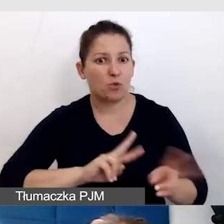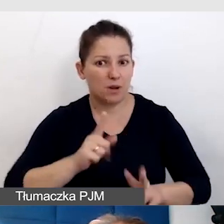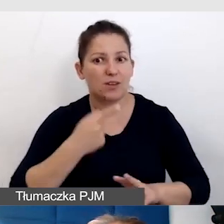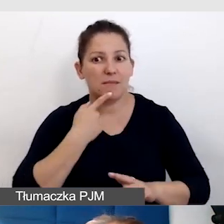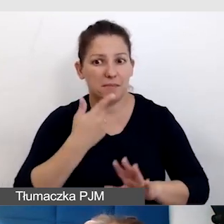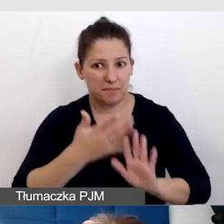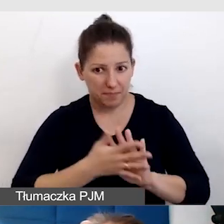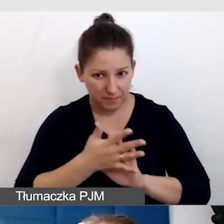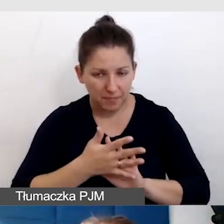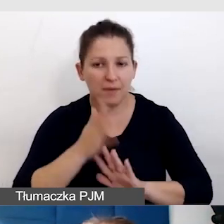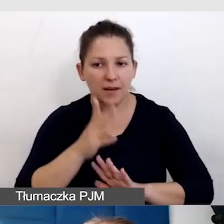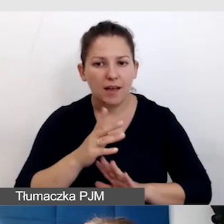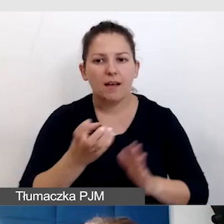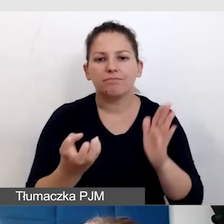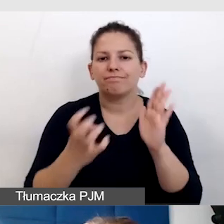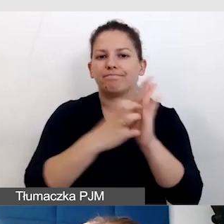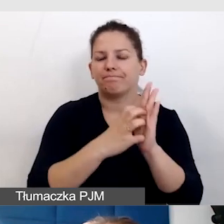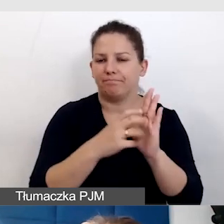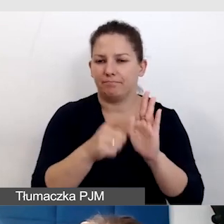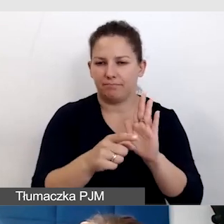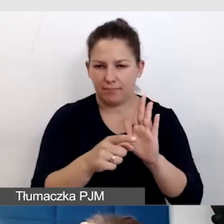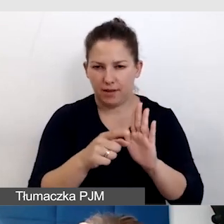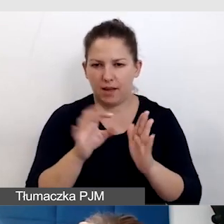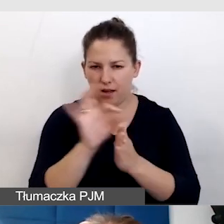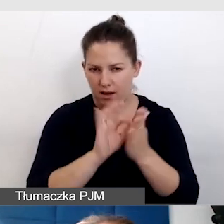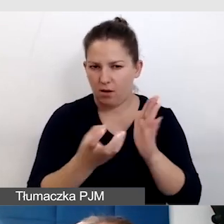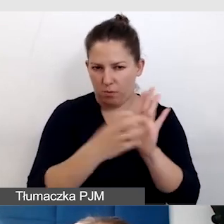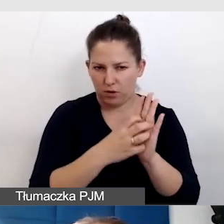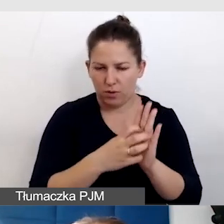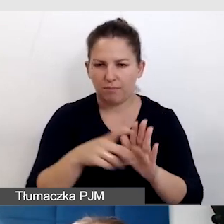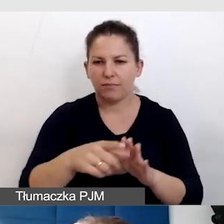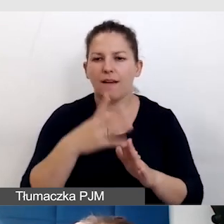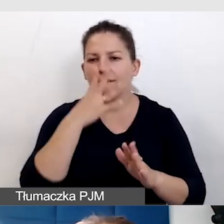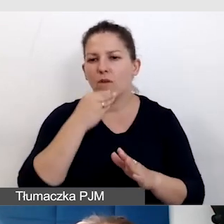mają piktogram języka migowego. Ja go tutaj umieściłam, tak wyglądają te łapki.